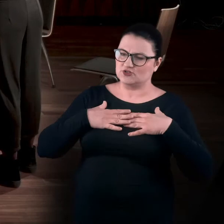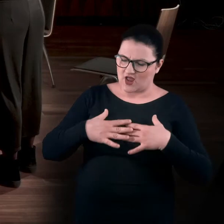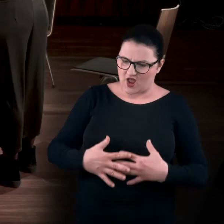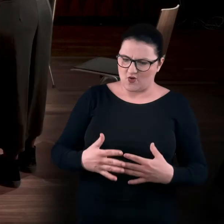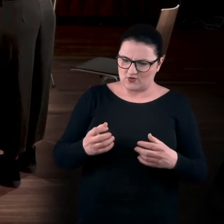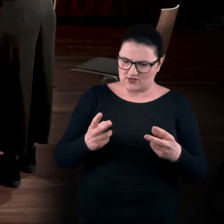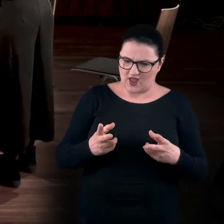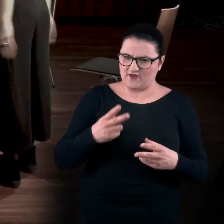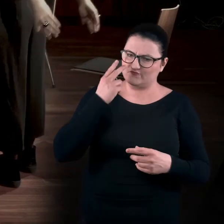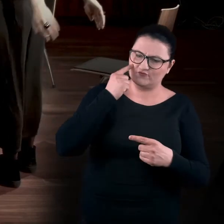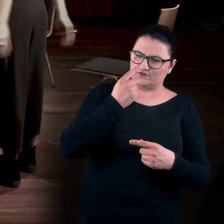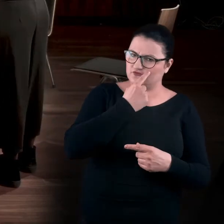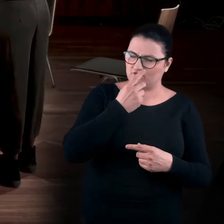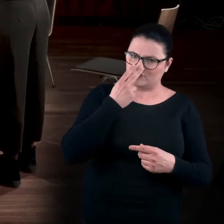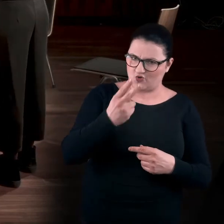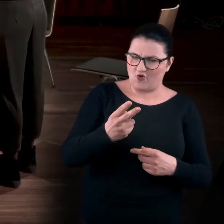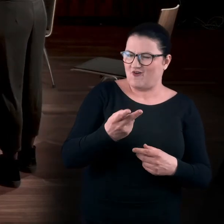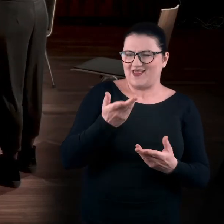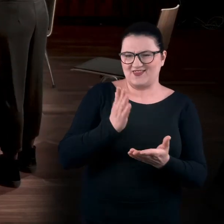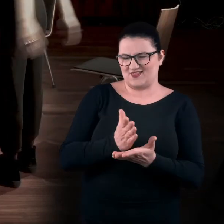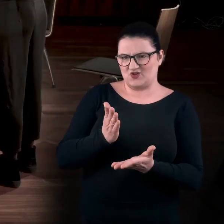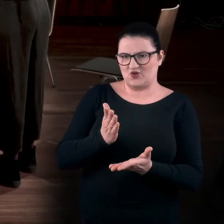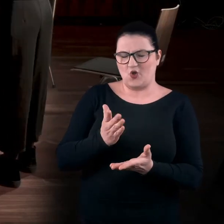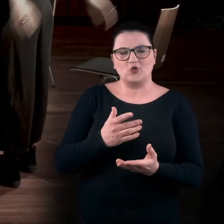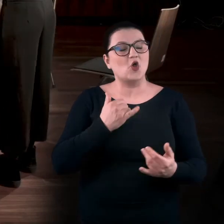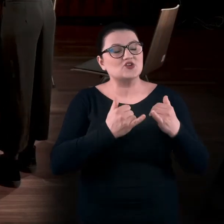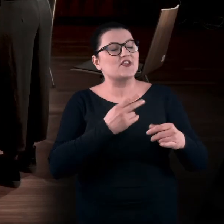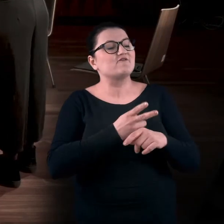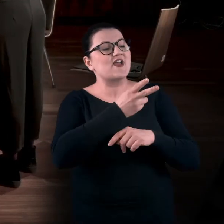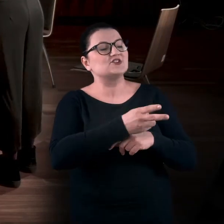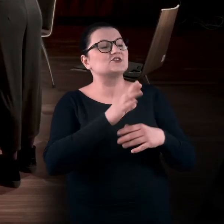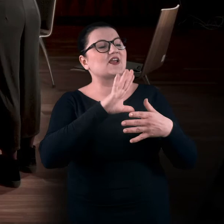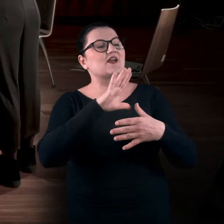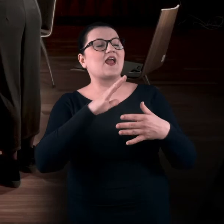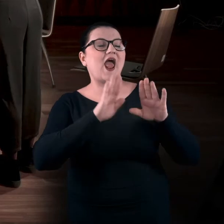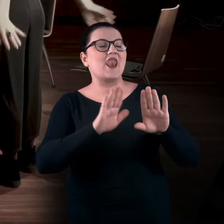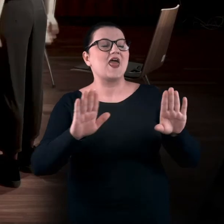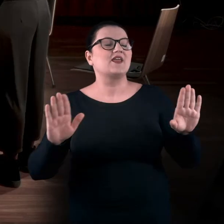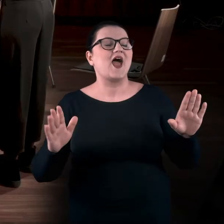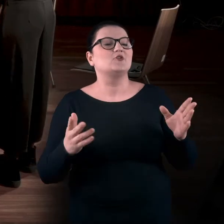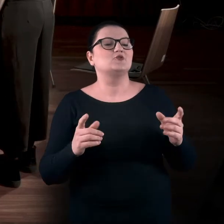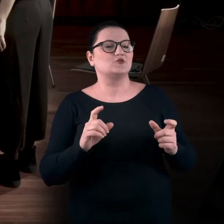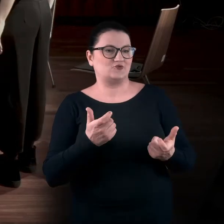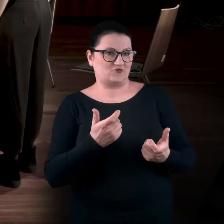pewnie w pierwszym momencie, ale nie tylko. Jak wchodzisz do galerii, to wydaje ci się, że tylko patrzysz,